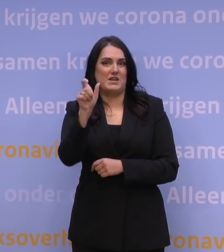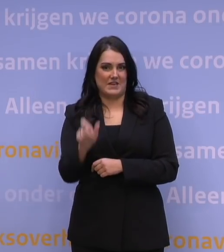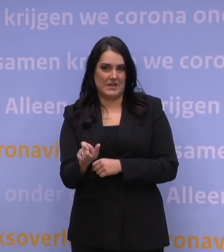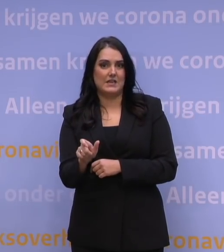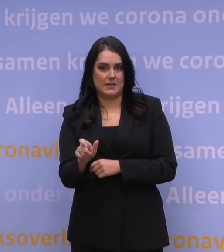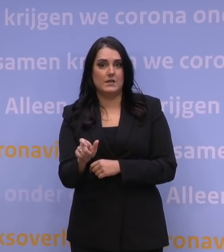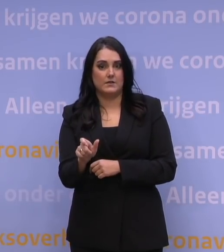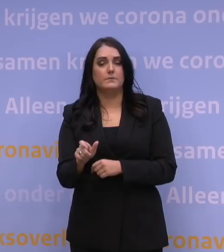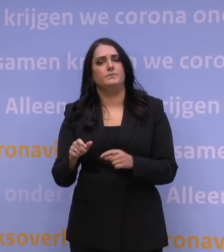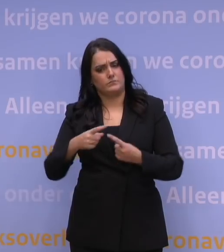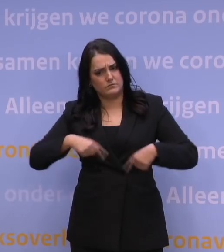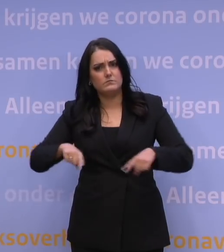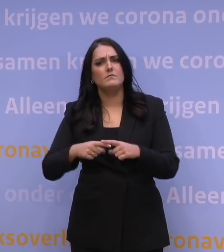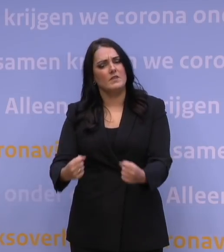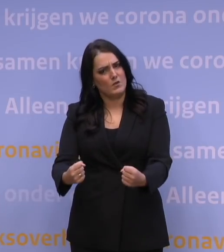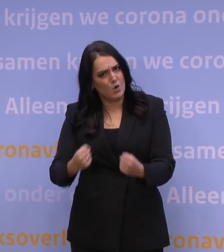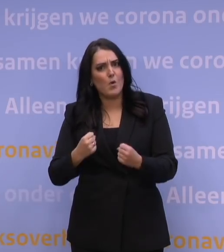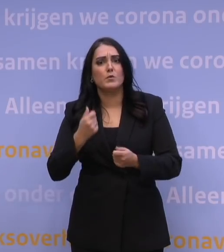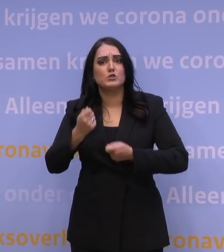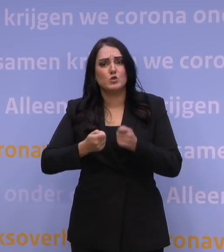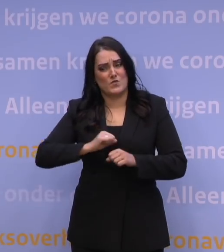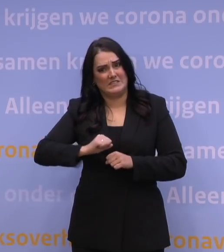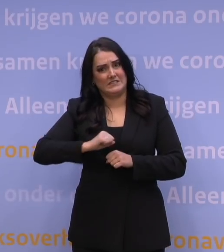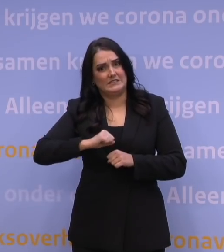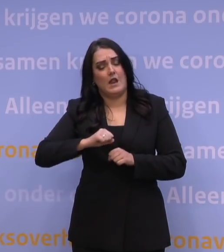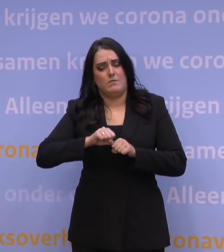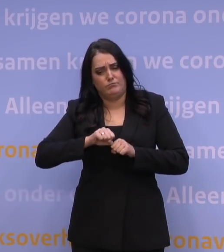We zetten alles op alles om de snelheid verder te maximeren.